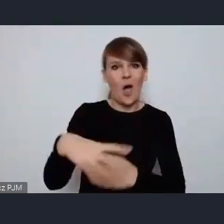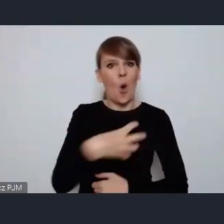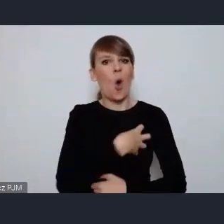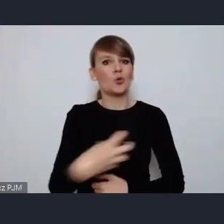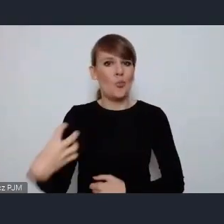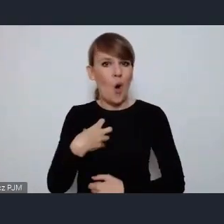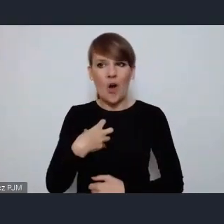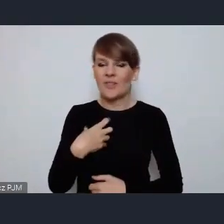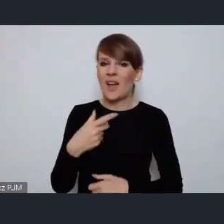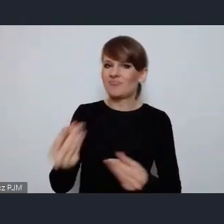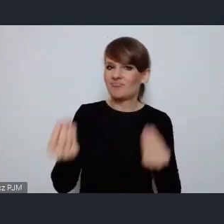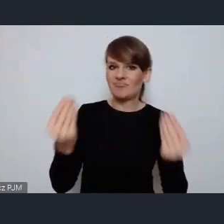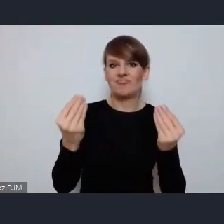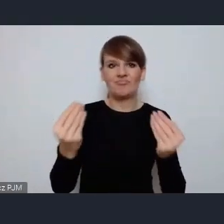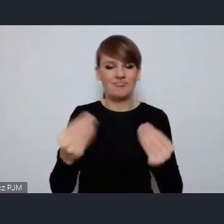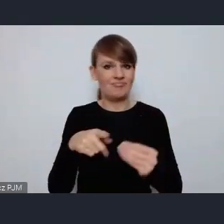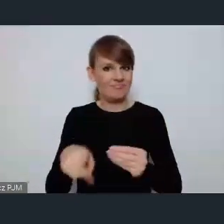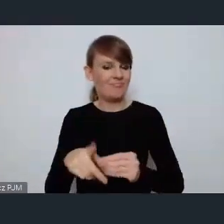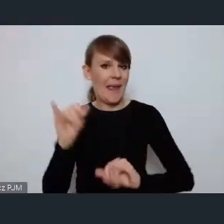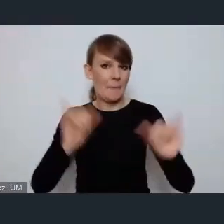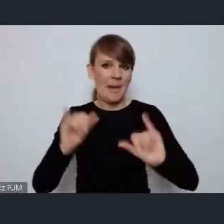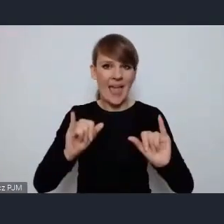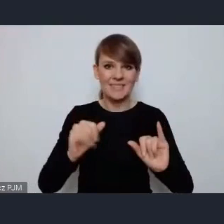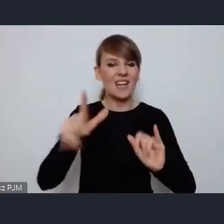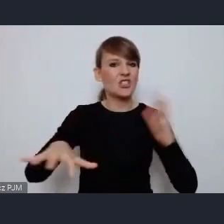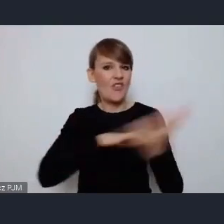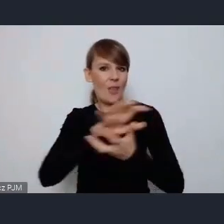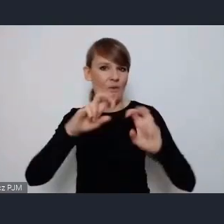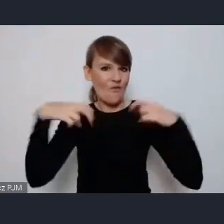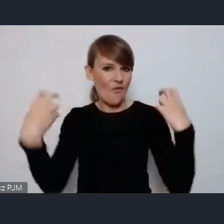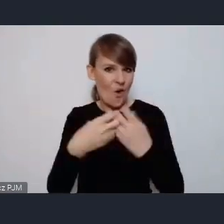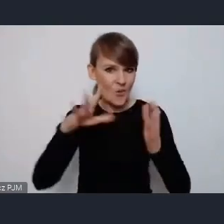prestiżowej imprezy jaką jest światowe forum miejskie.Z wielką radością obejrzałam